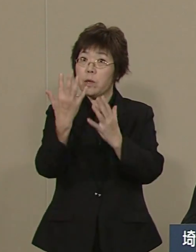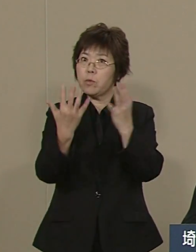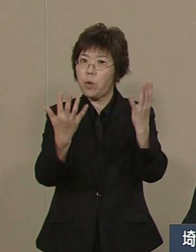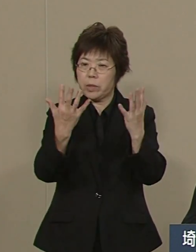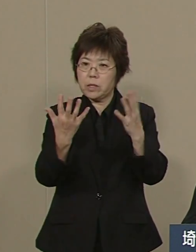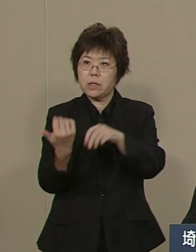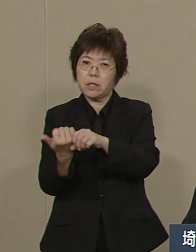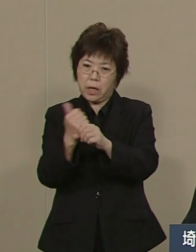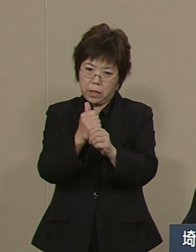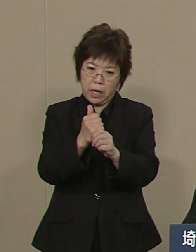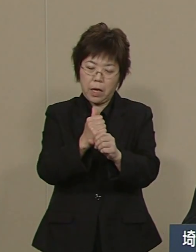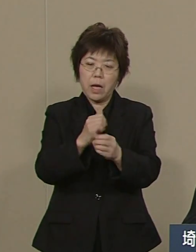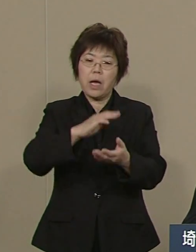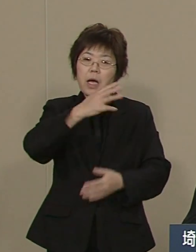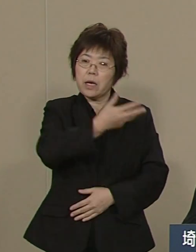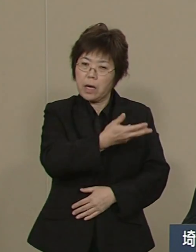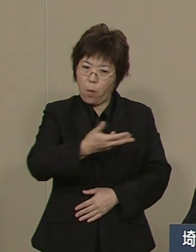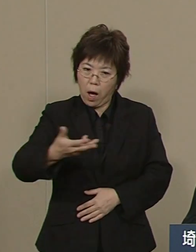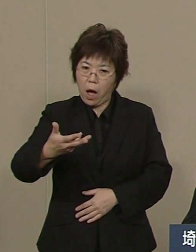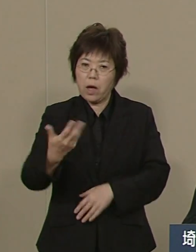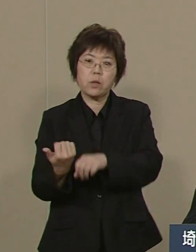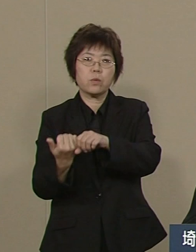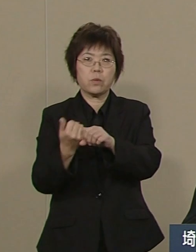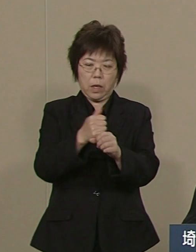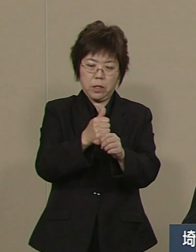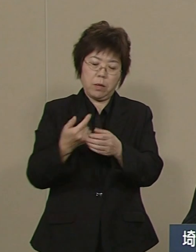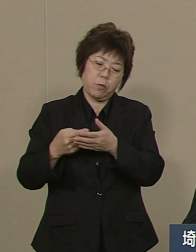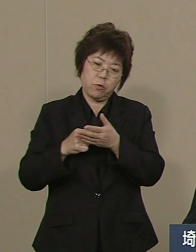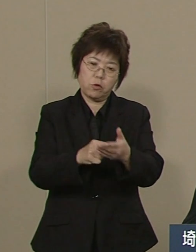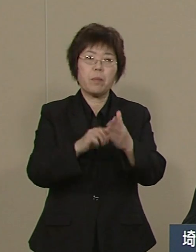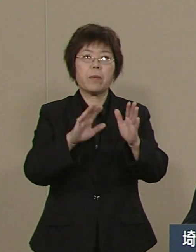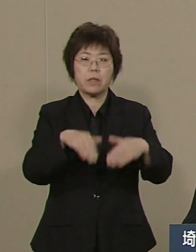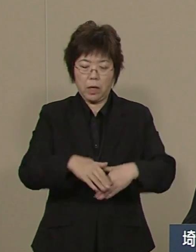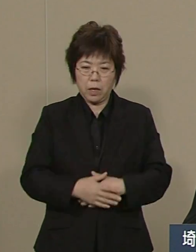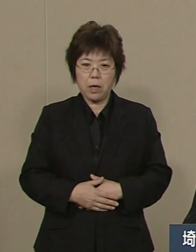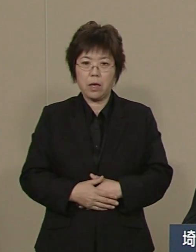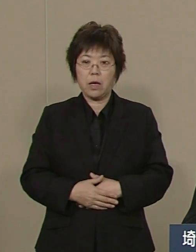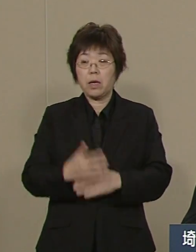東松山市の面積に 匹敵する6500haを